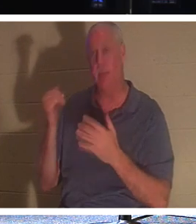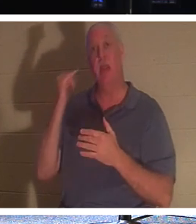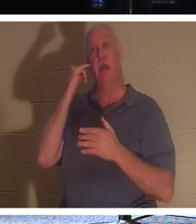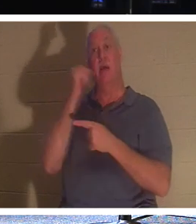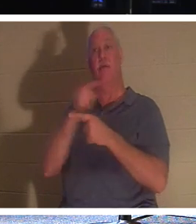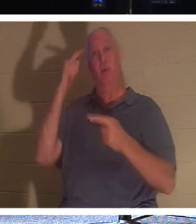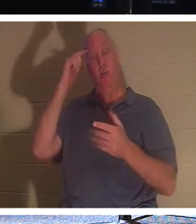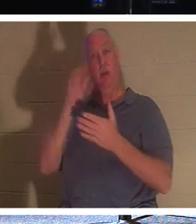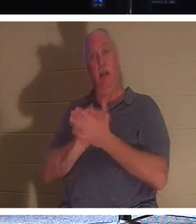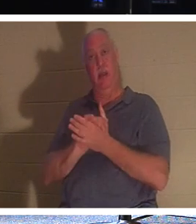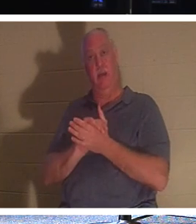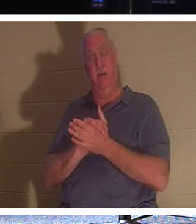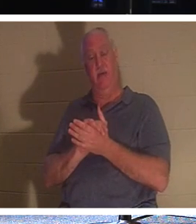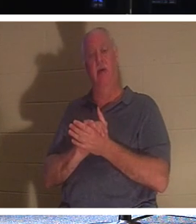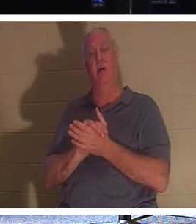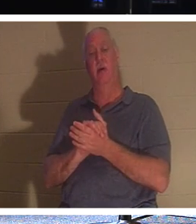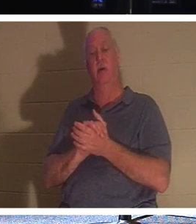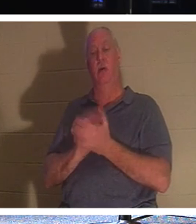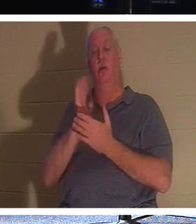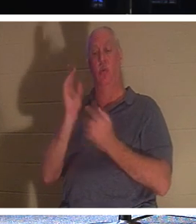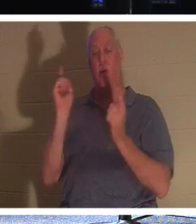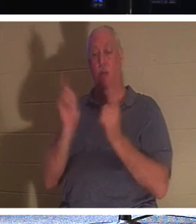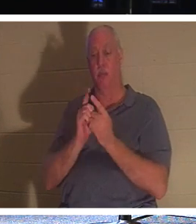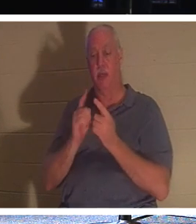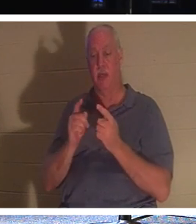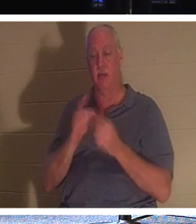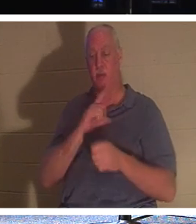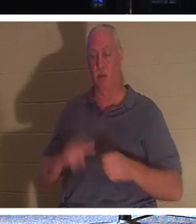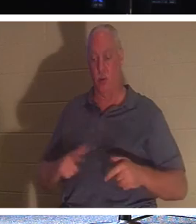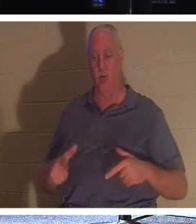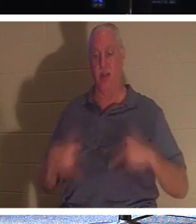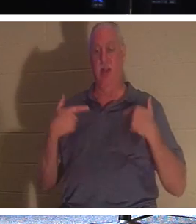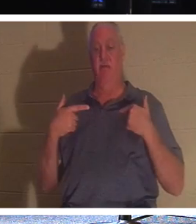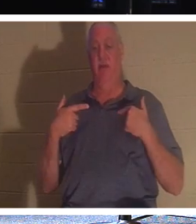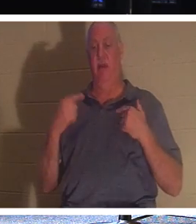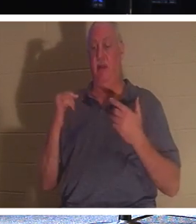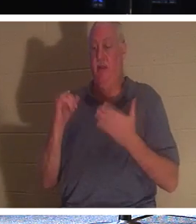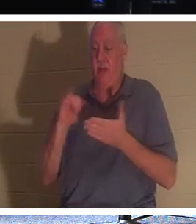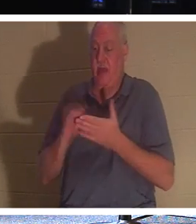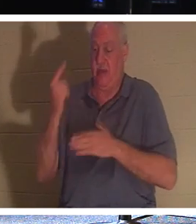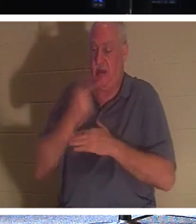मित्र, तो आप जीवित प्रभु से मिलने जा रहे हैं। दिन उस "मांस के परदे" से गुज़रेगा।